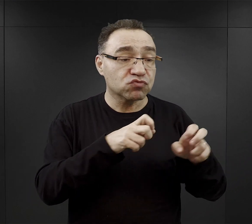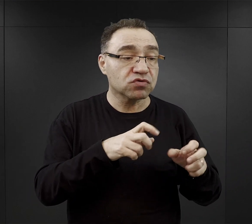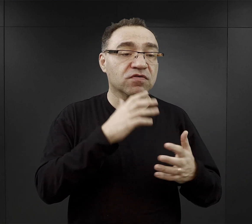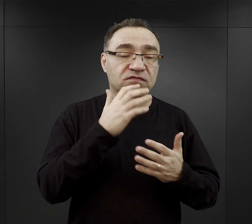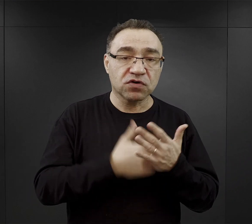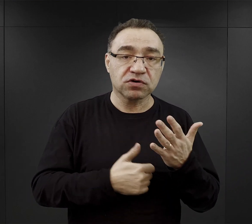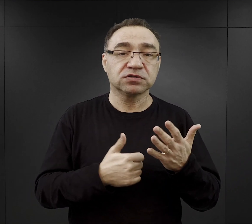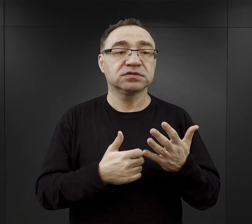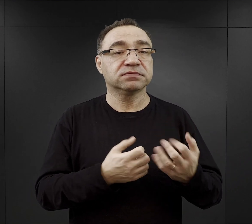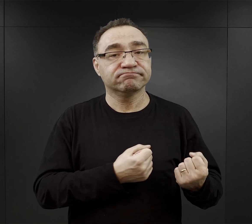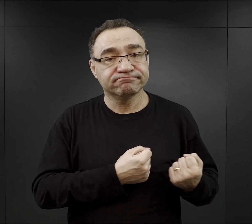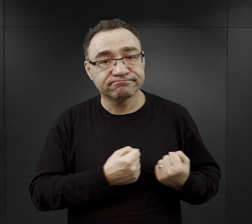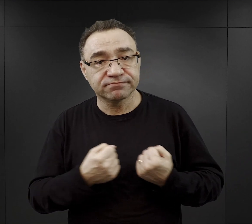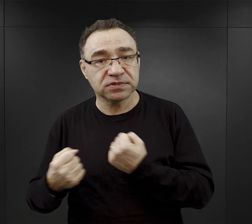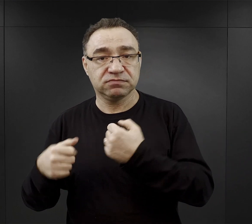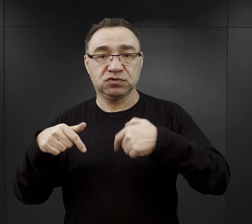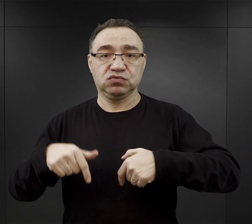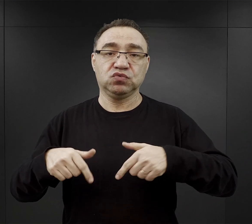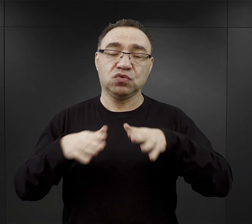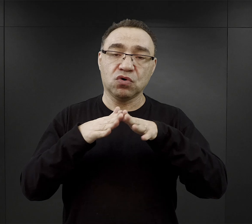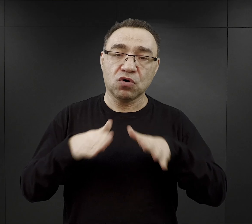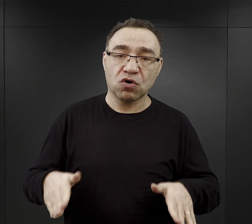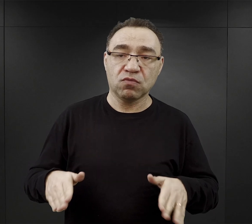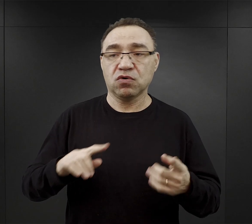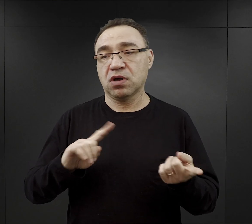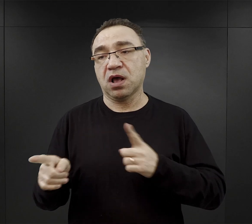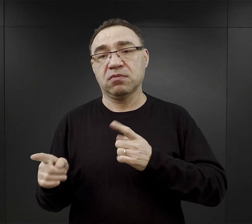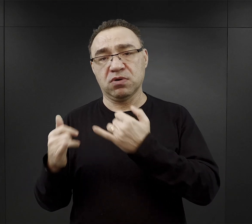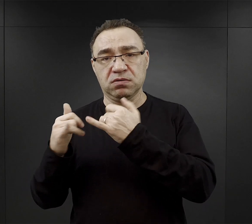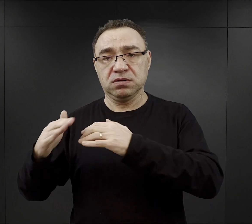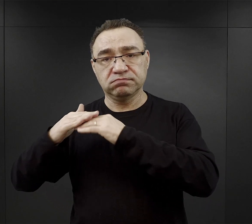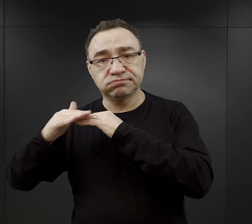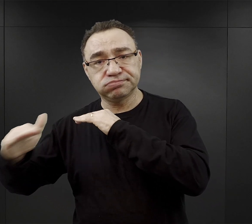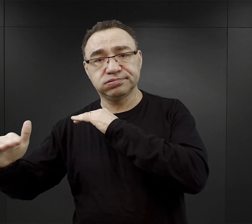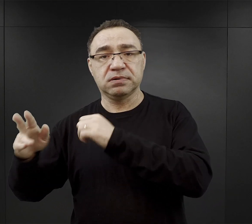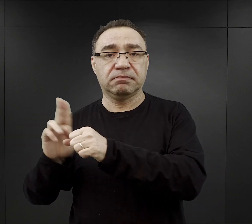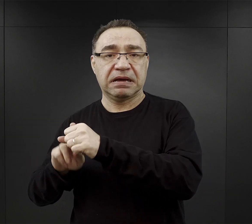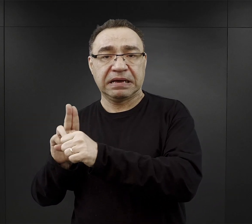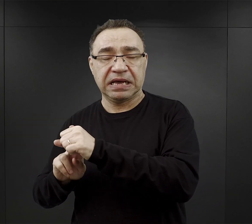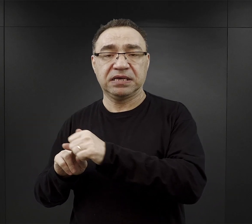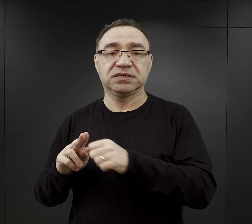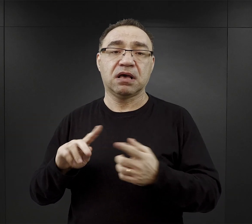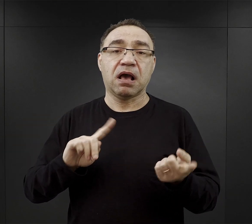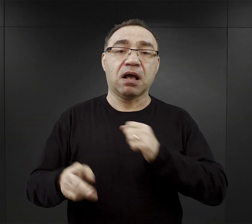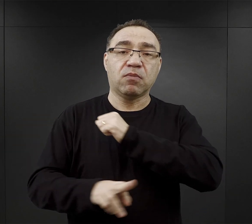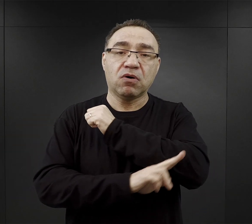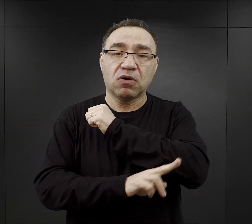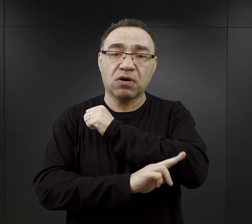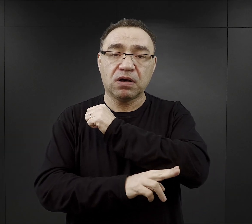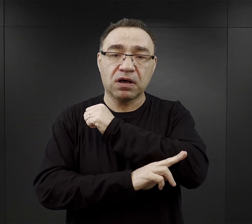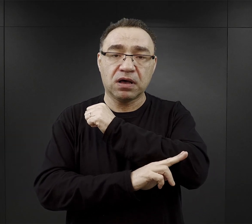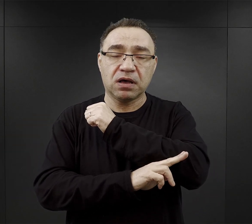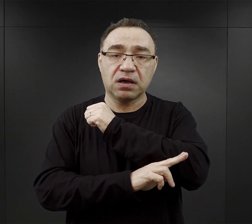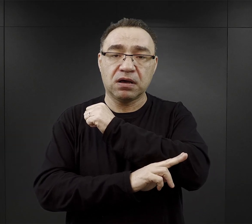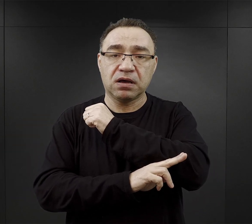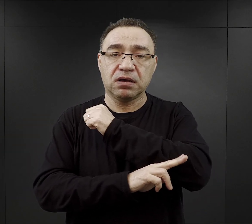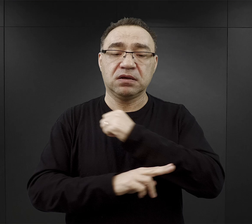były transportowane do obozu czy na Bauhof, czy jak na przykład drewno na tak zwany Holzhof,